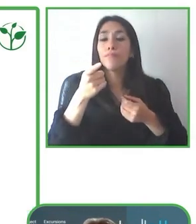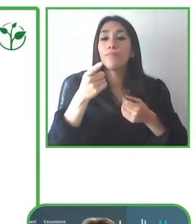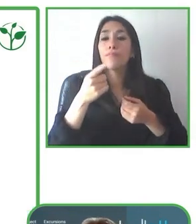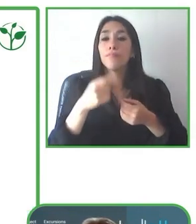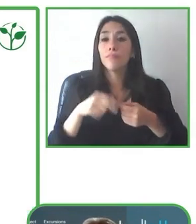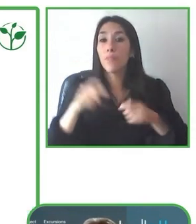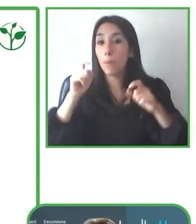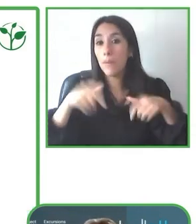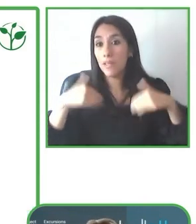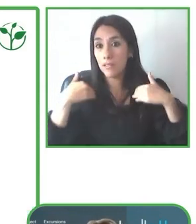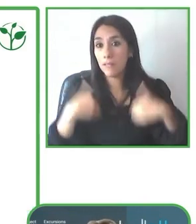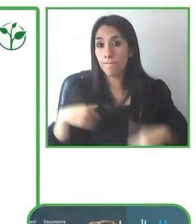países en la región.